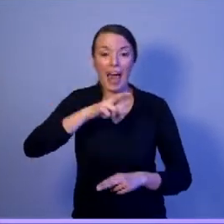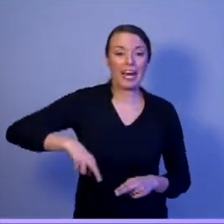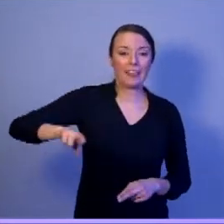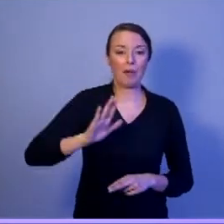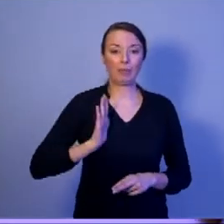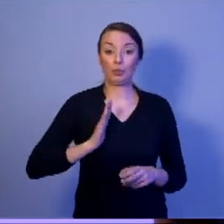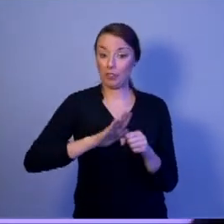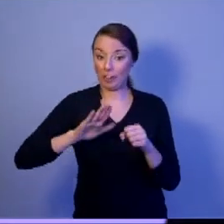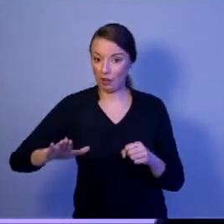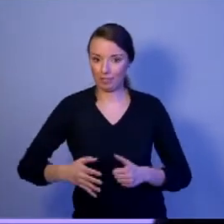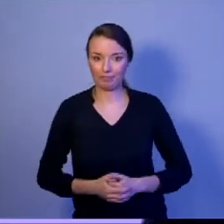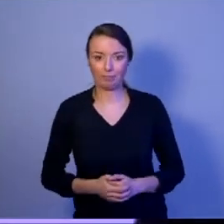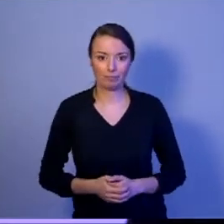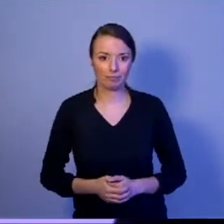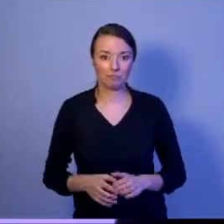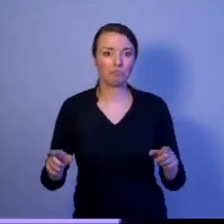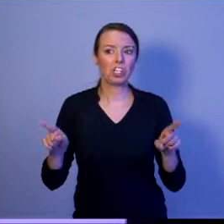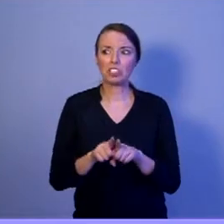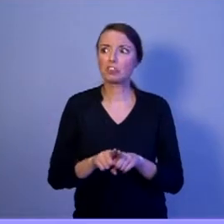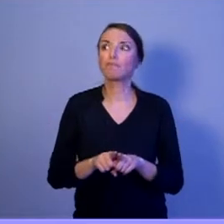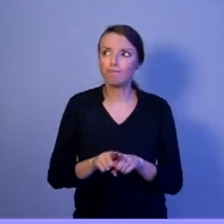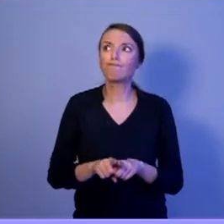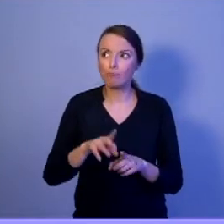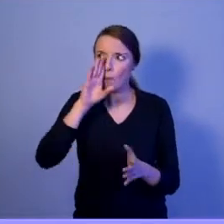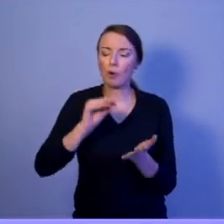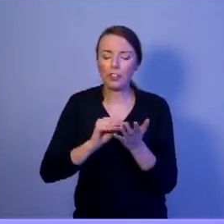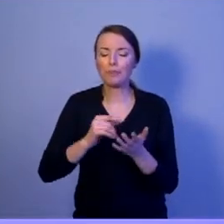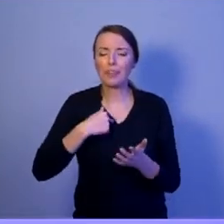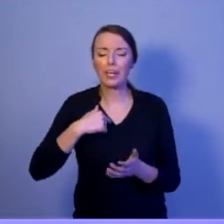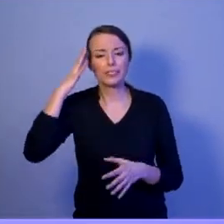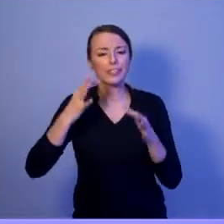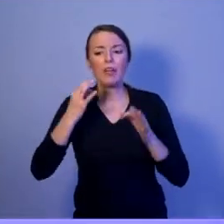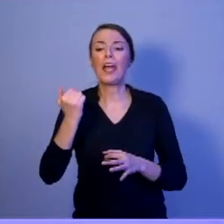I ponownie zadam to pytanie: Ile razy z tego narzędzia skorzystał Pan Prezydent Duda?